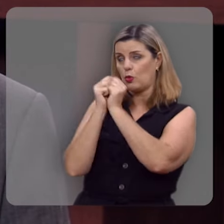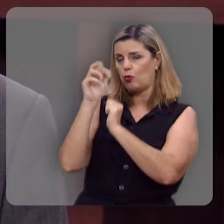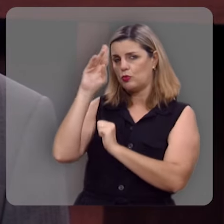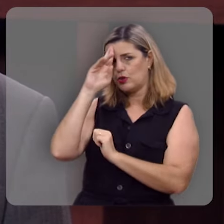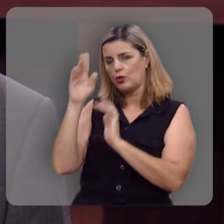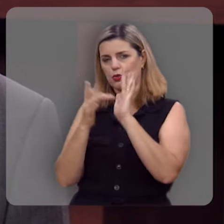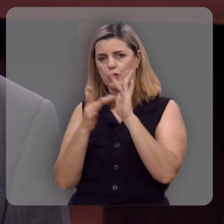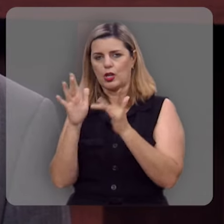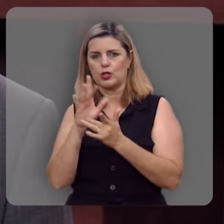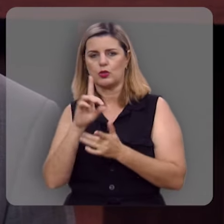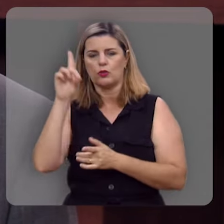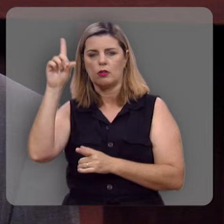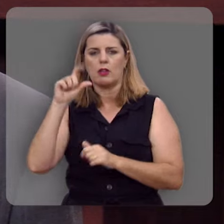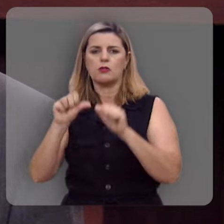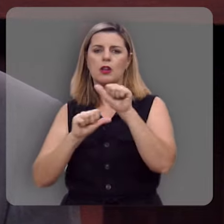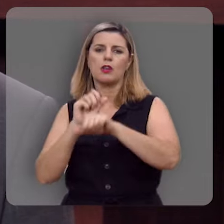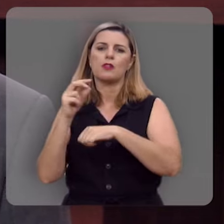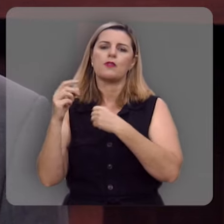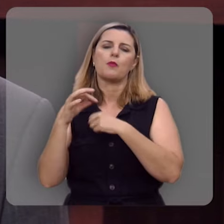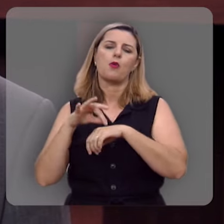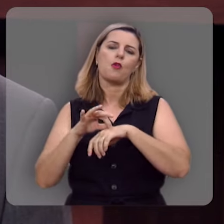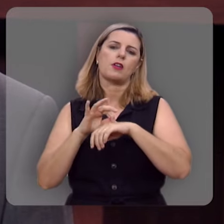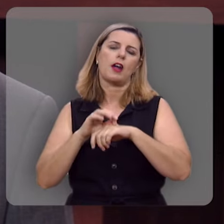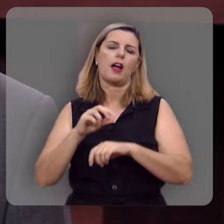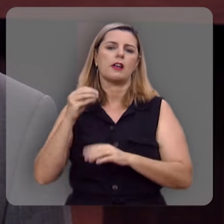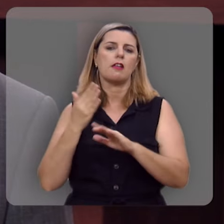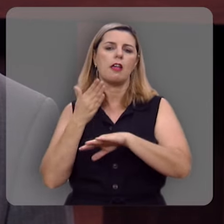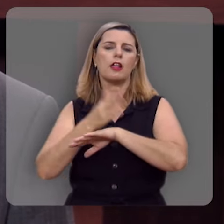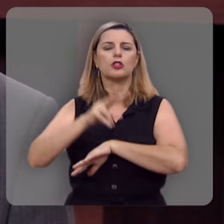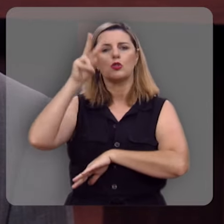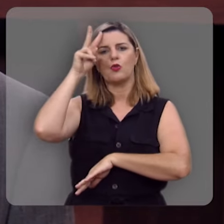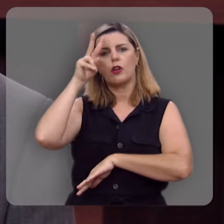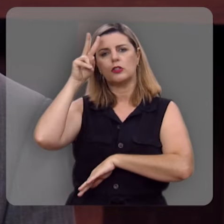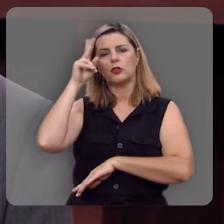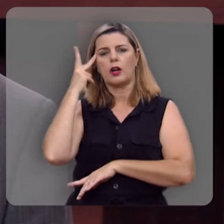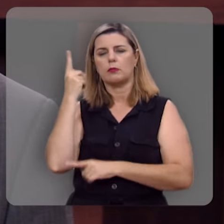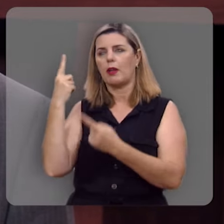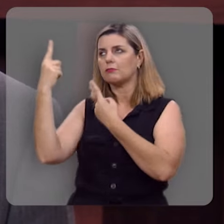com Jesus, o Deus encarnado, Aquele que entrou na história pra nos trazer para um relacionamento